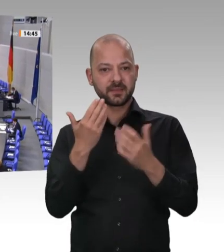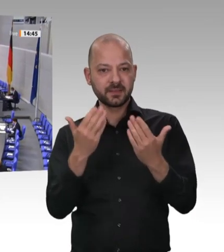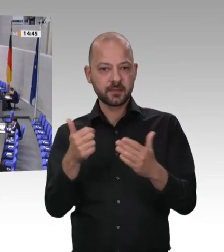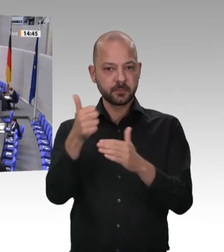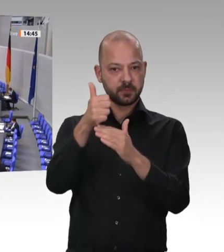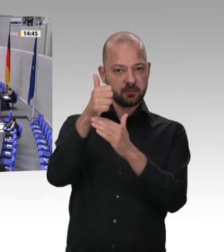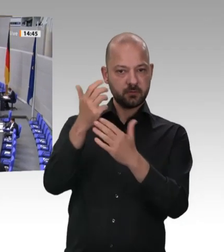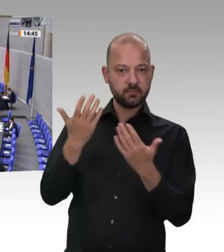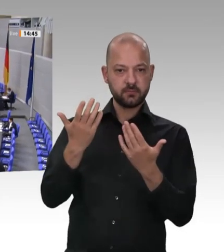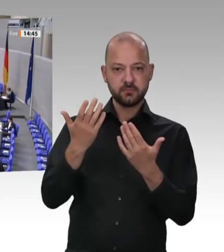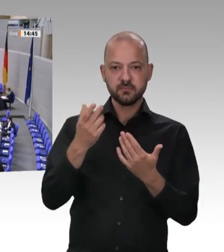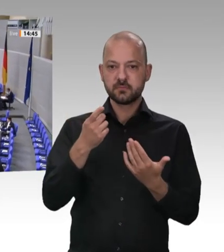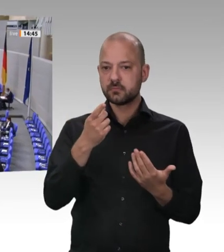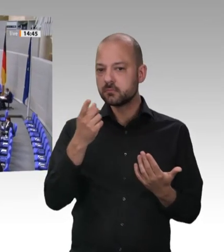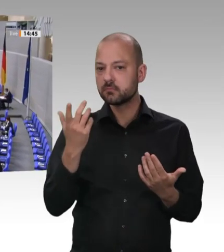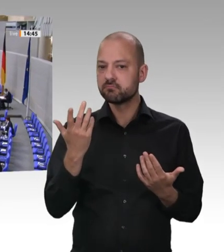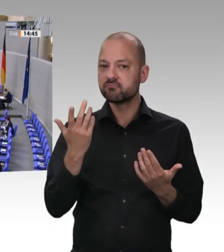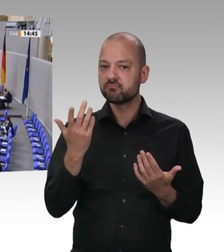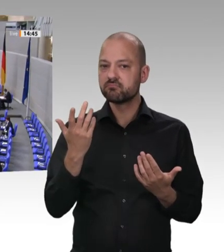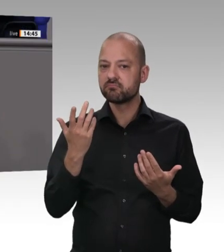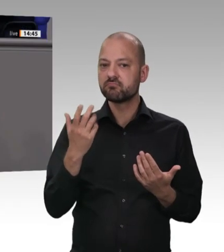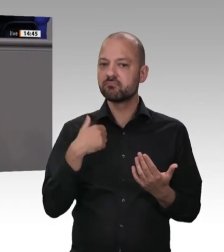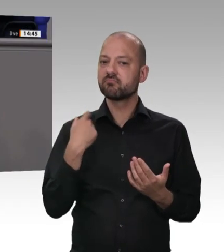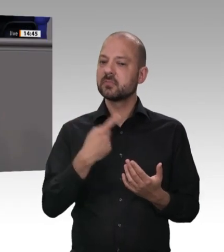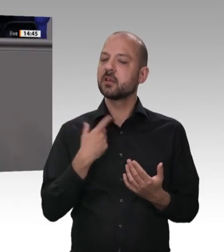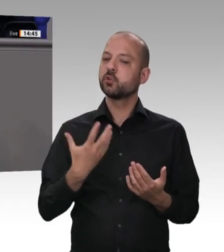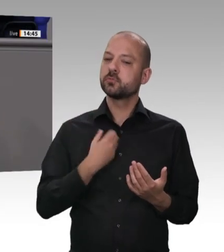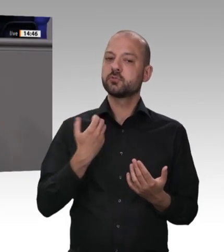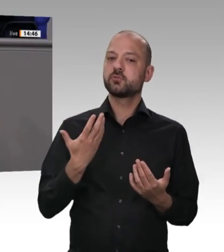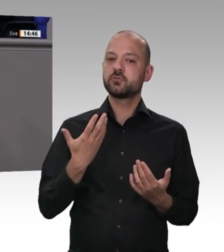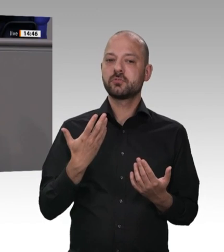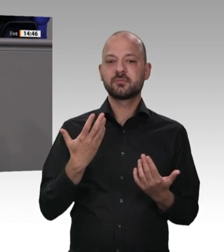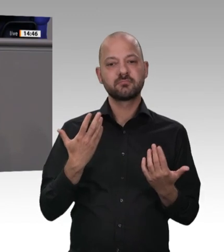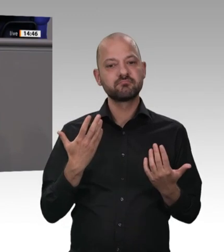übernehmen und weil sie ein persönliches Risiko tragen und im Zweifel dafür haften,